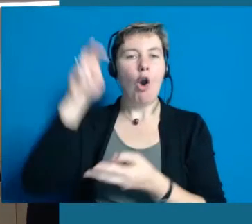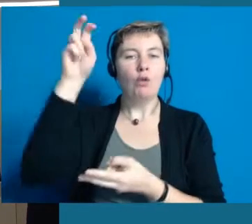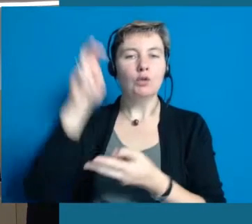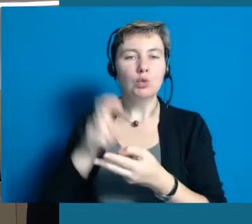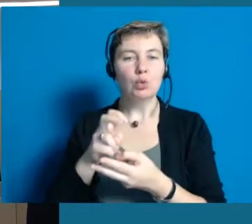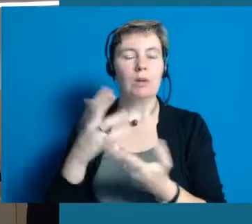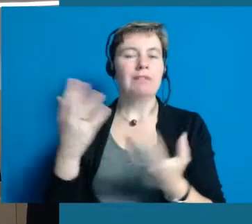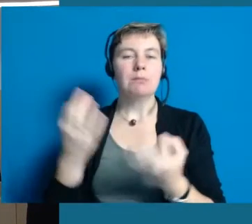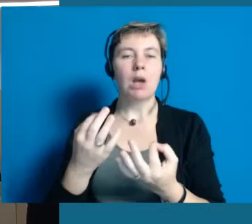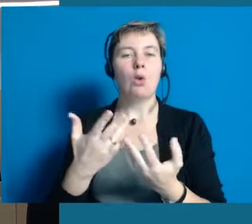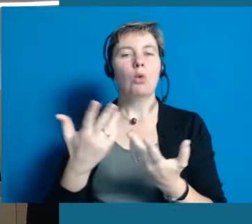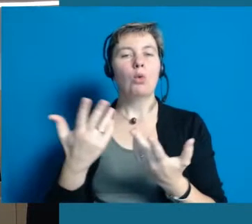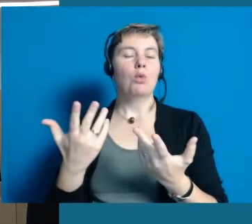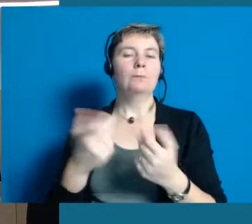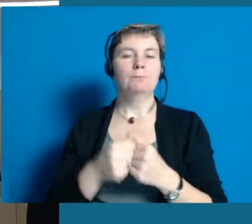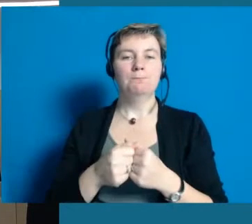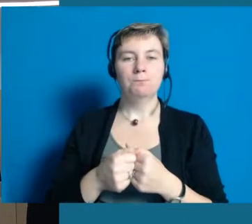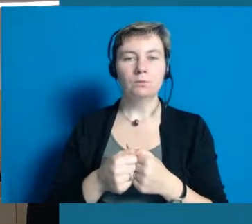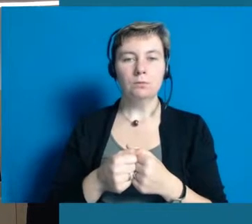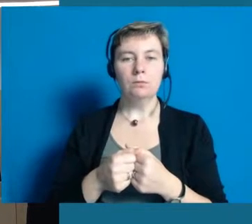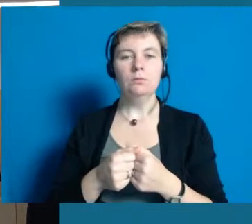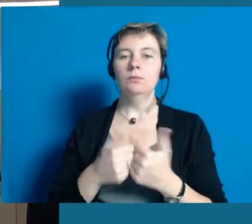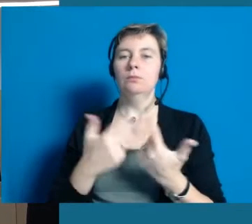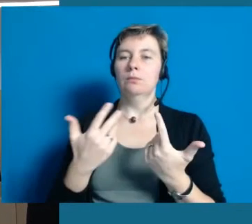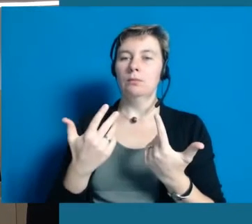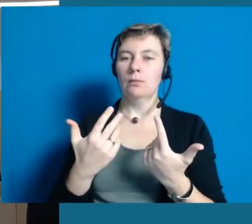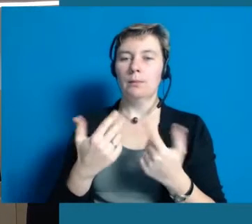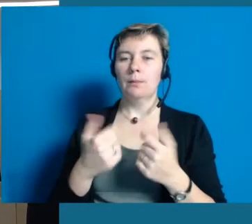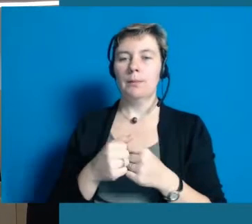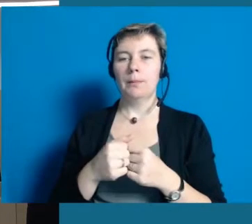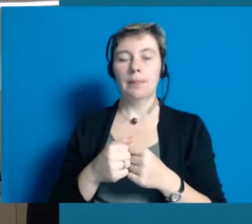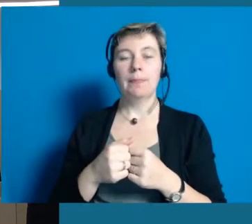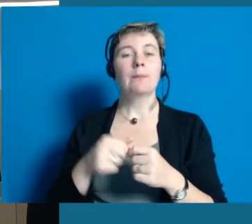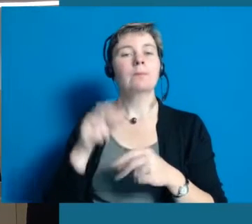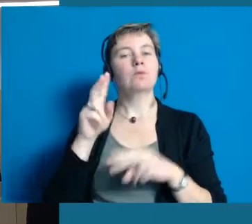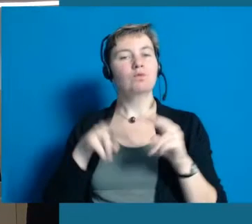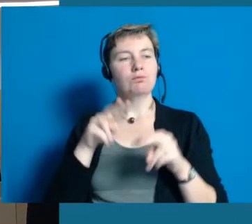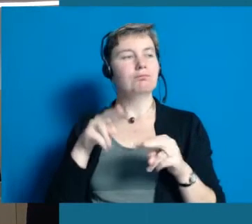Vielen Dank. Wir haben Stationen aufgelegt.